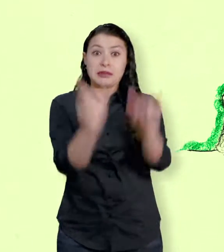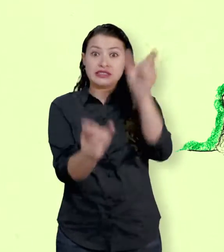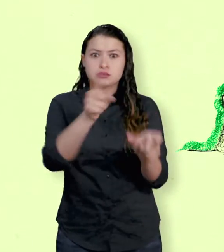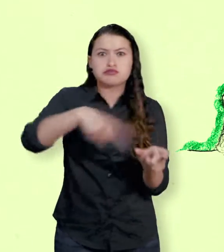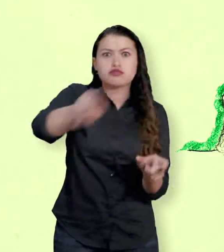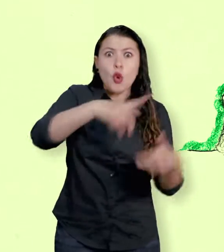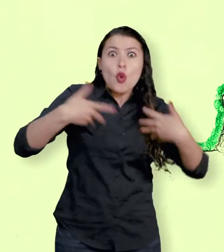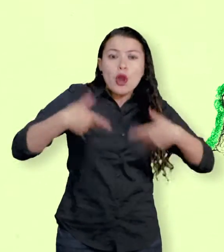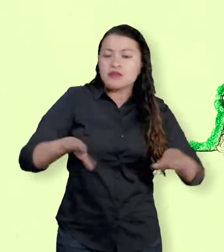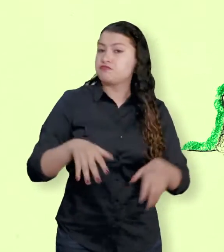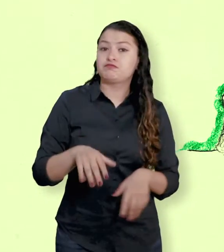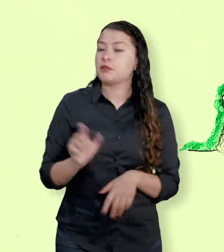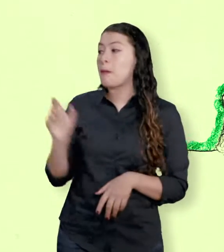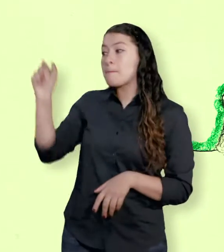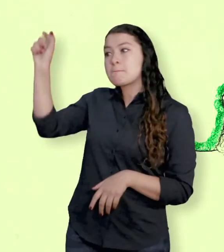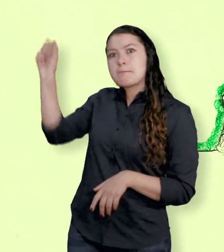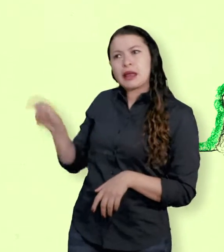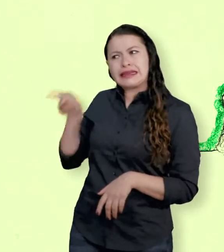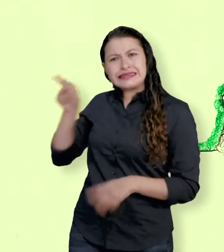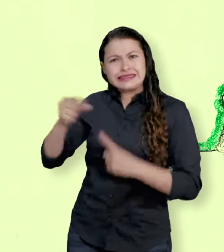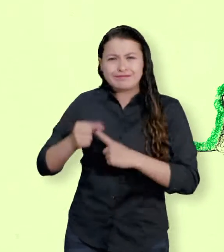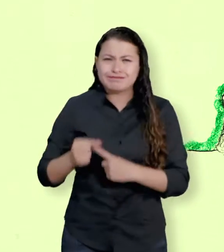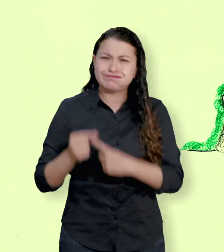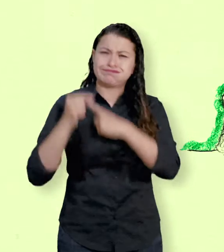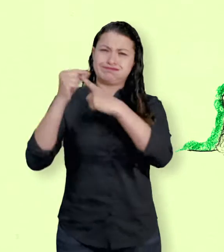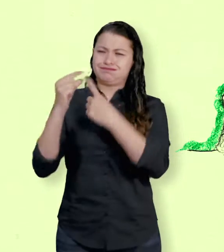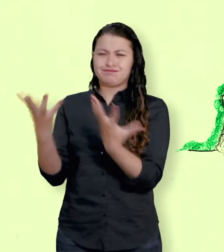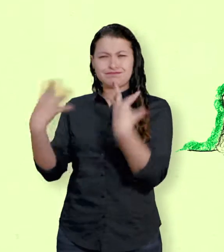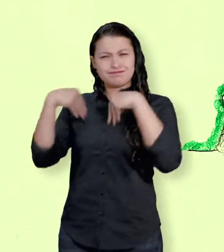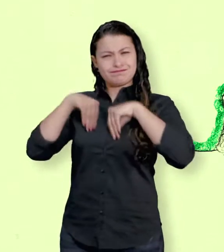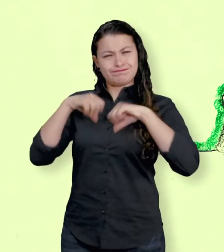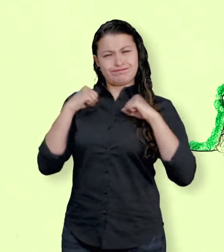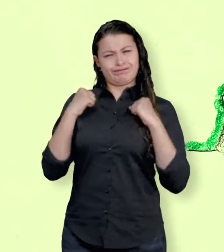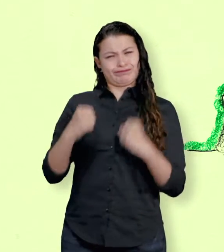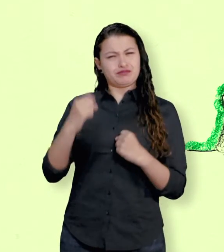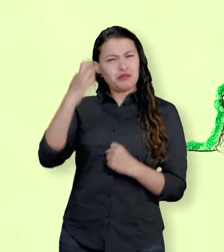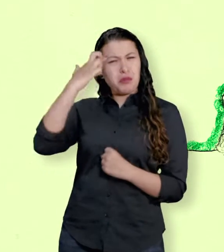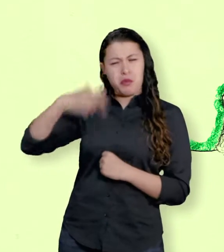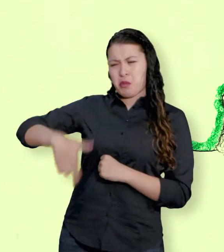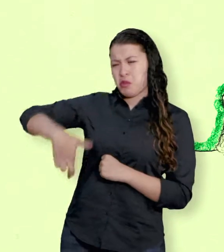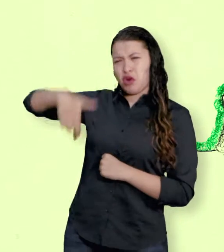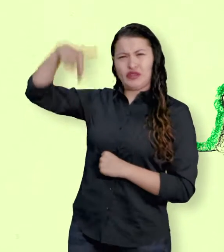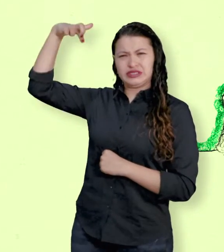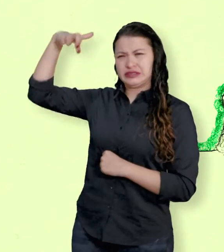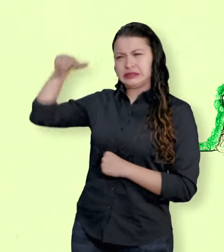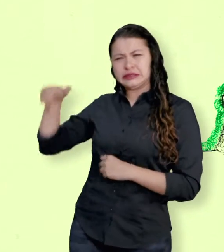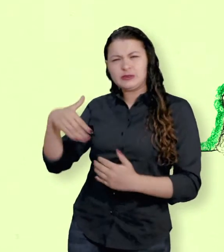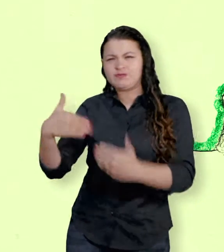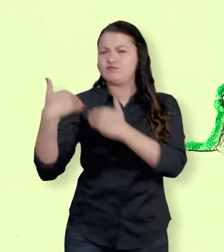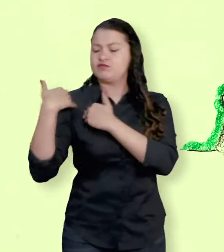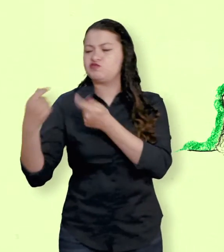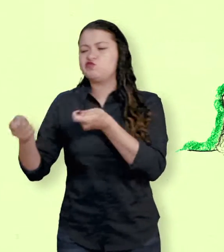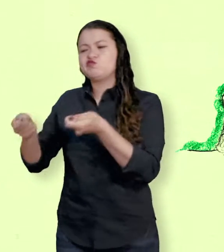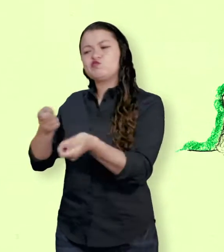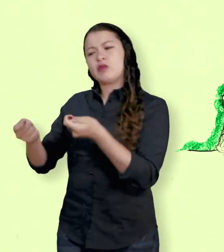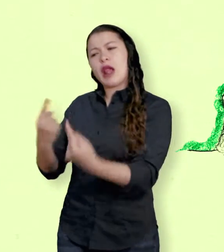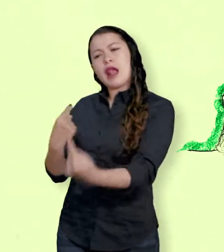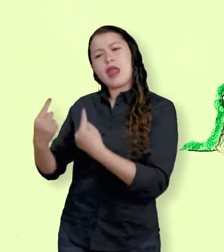Es la profesión que se especializa en el manejo de las relaciones entre los Estados. Los diplomáticos son personas con formación